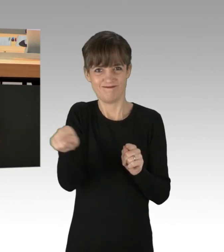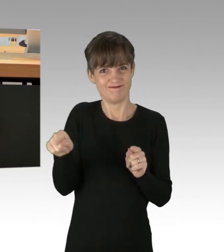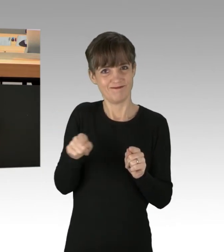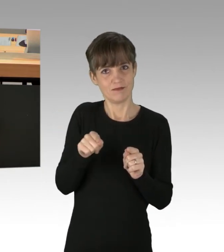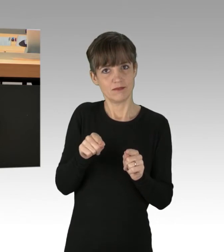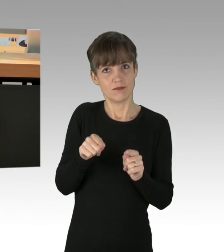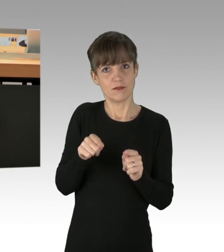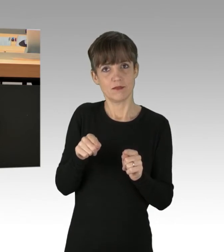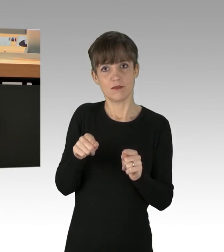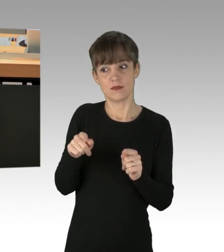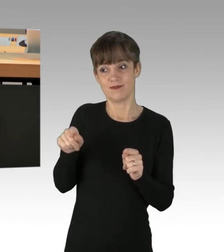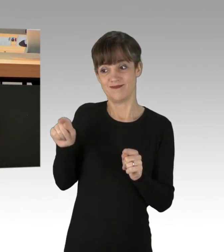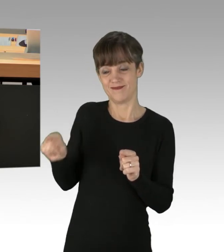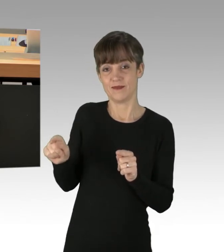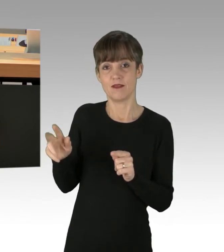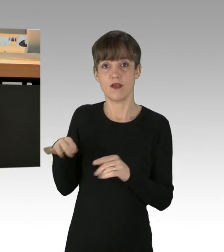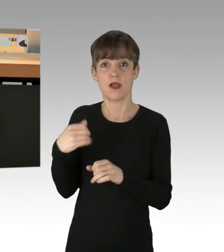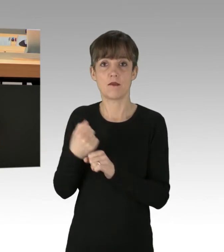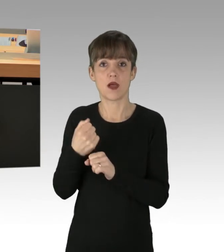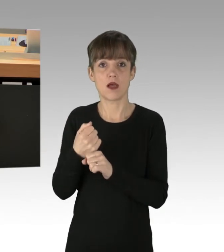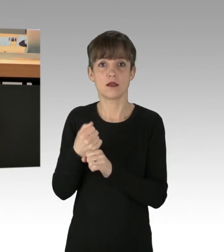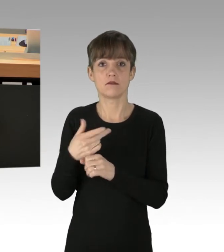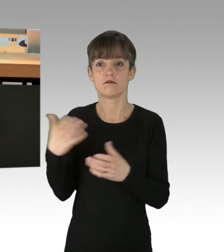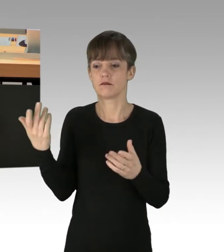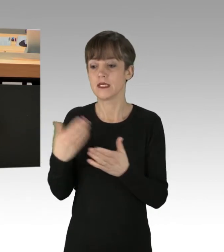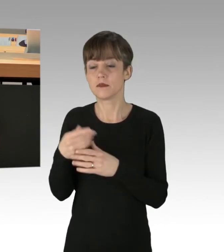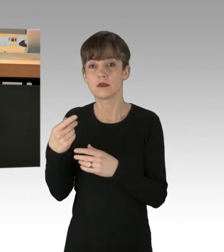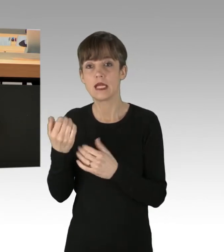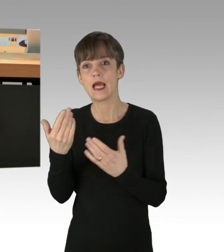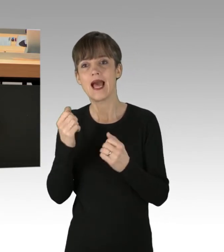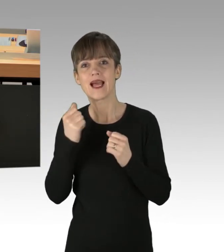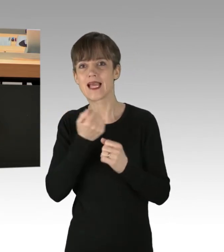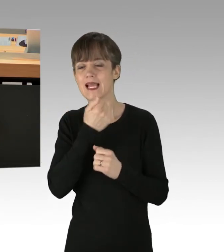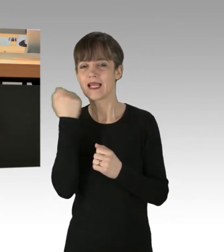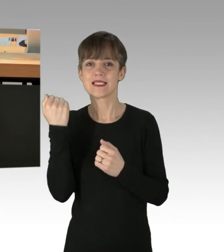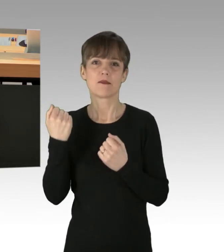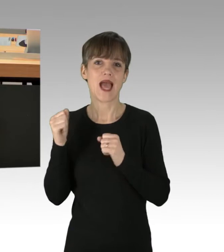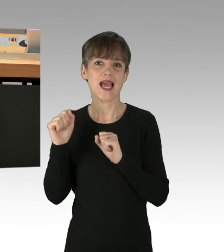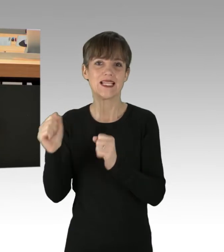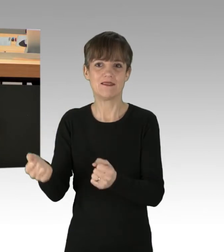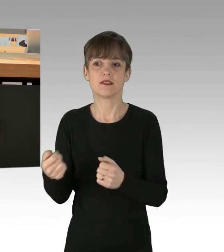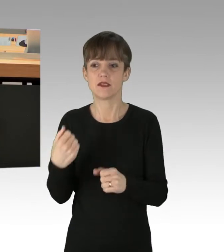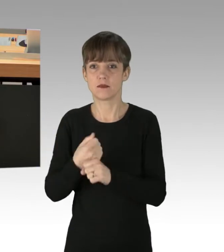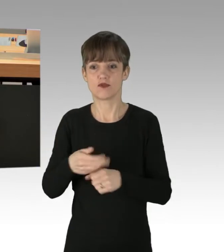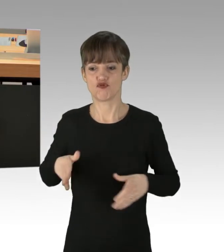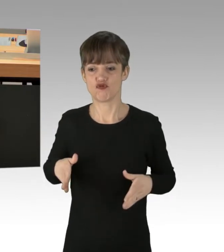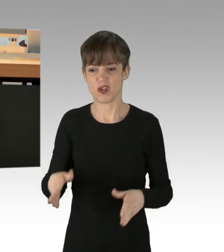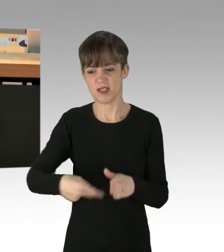welche sich mit Sekundenkleber auf Straßen festkleben, überhaupt ermöglichen, sich tatsächlich darüber Sorgen zu machen,